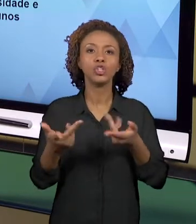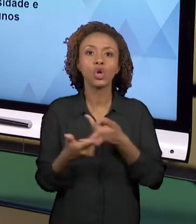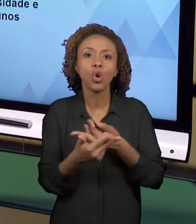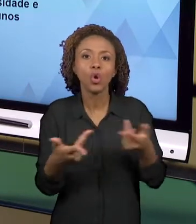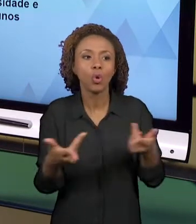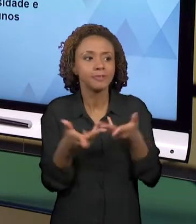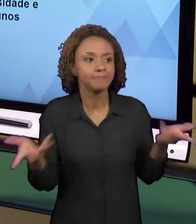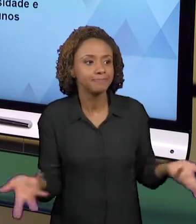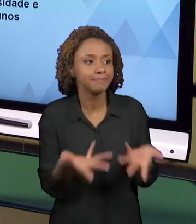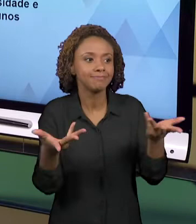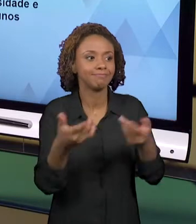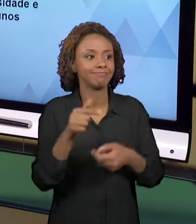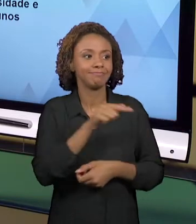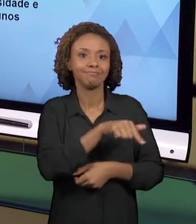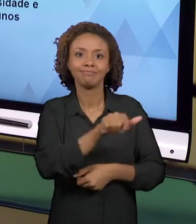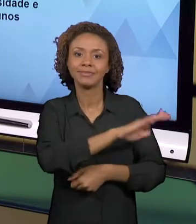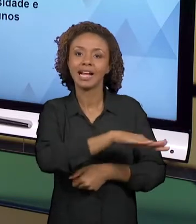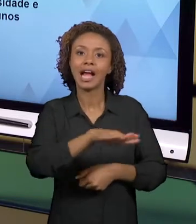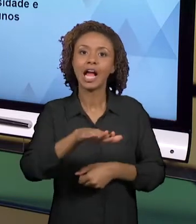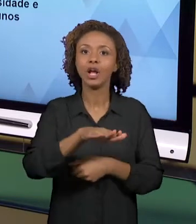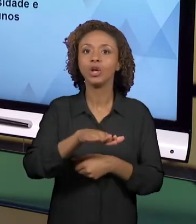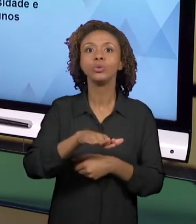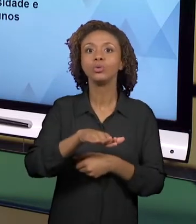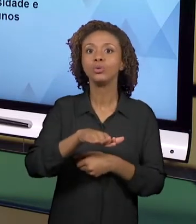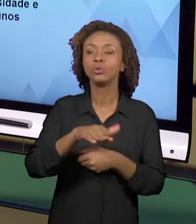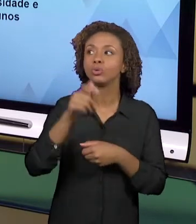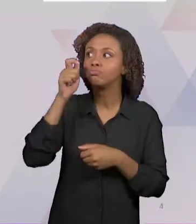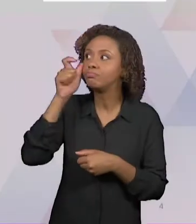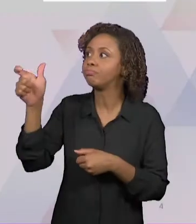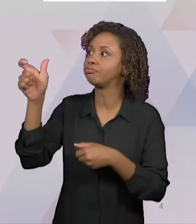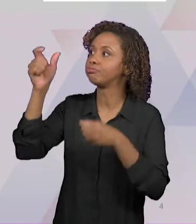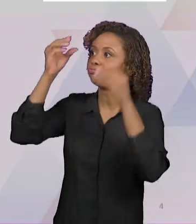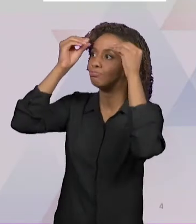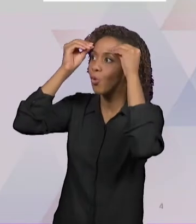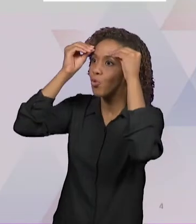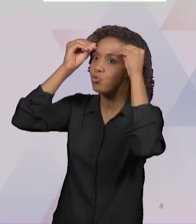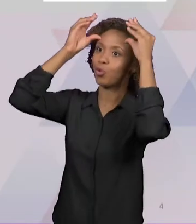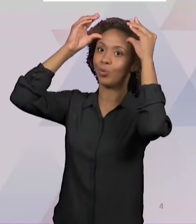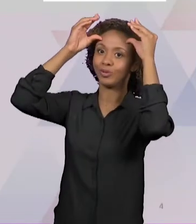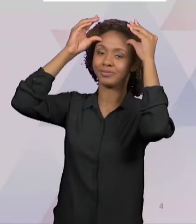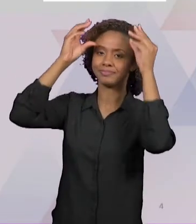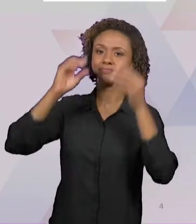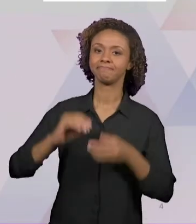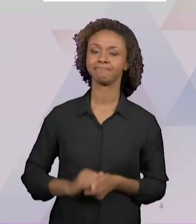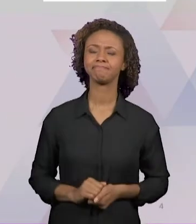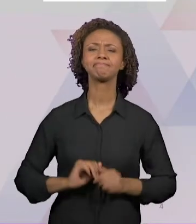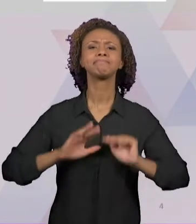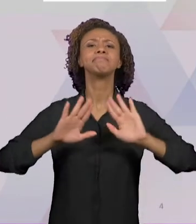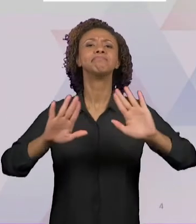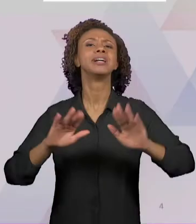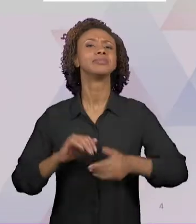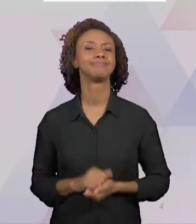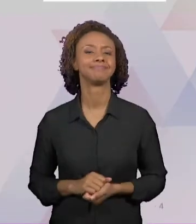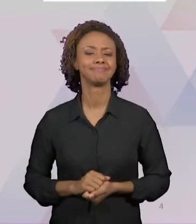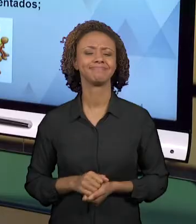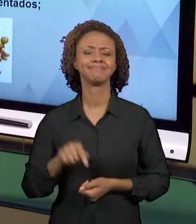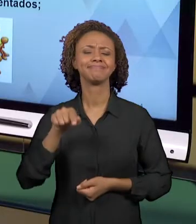PRÓPRIAS APRENDIZAGENS. QUAIS SÃO AS DIFICULDADES? AS DIFICULDADES QUE OS PROFESSORES